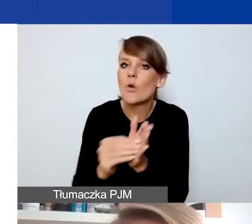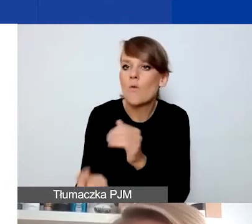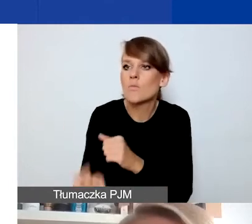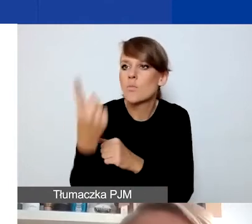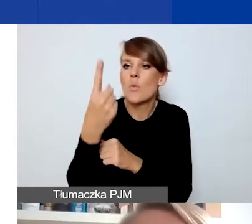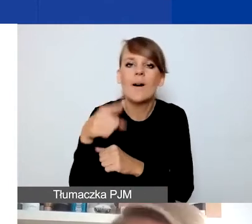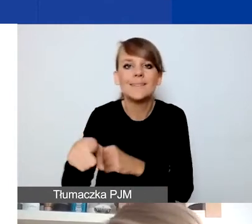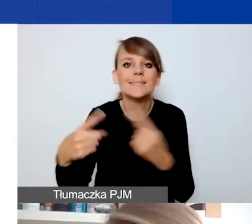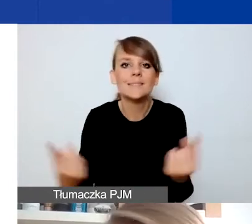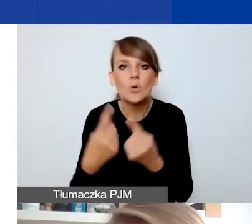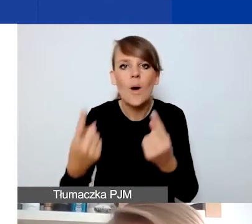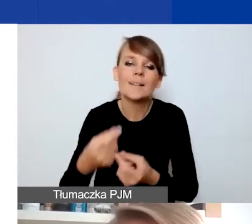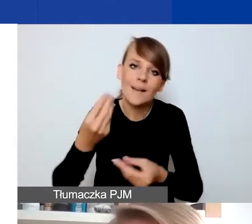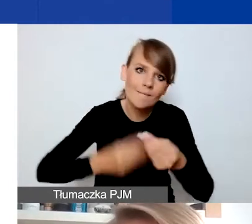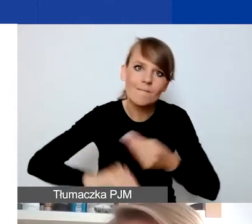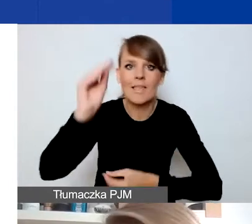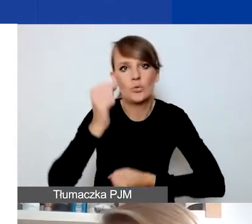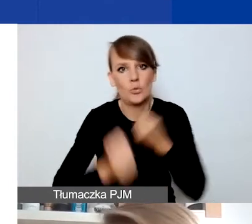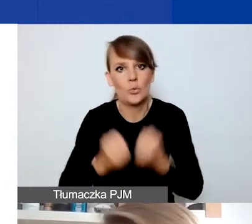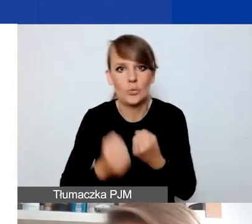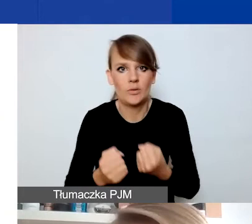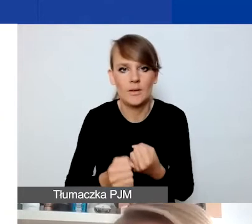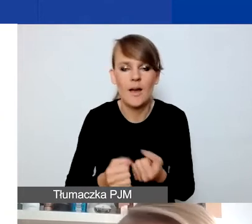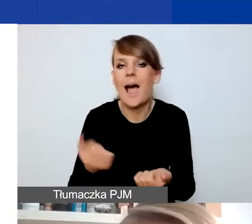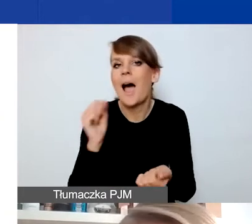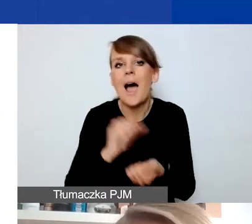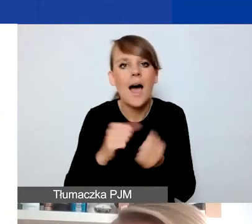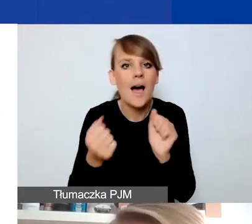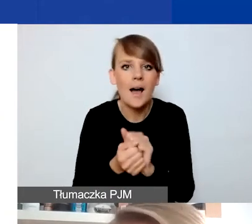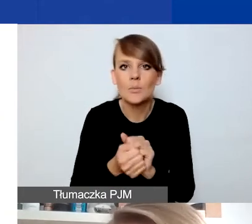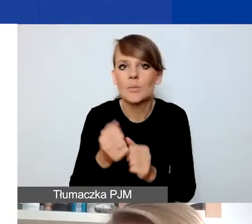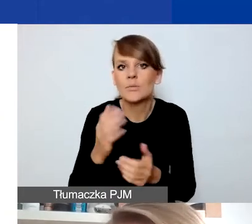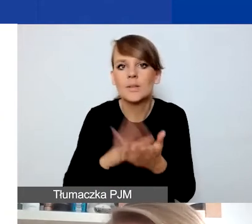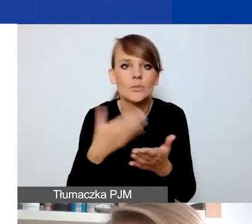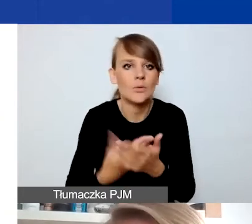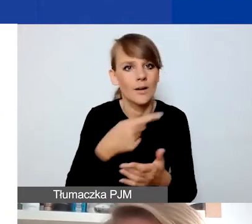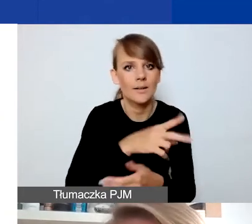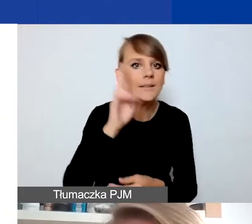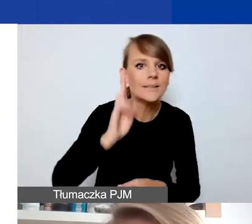który sprawia, że sytuacja jest trudniejsza. Albo np. jeśli zamyka się instytucja, która im pomagała,